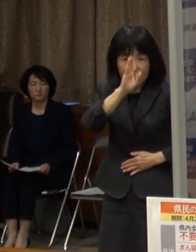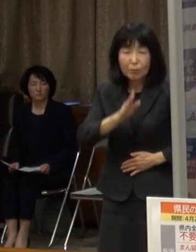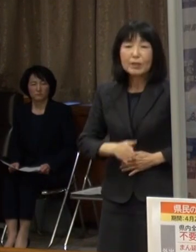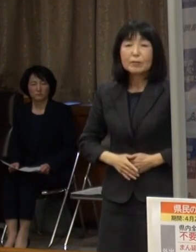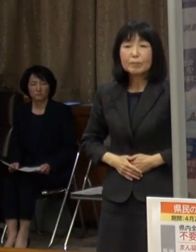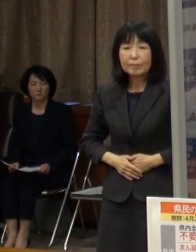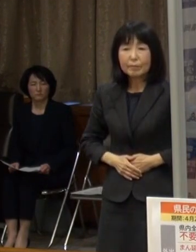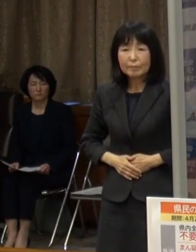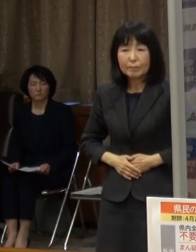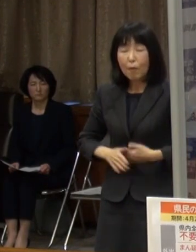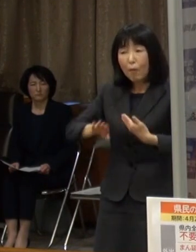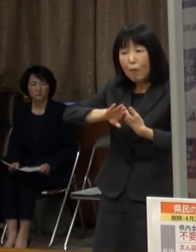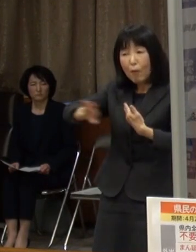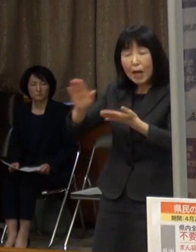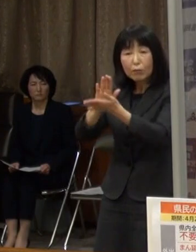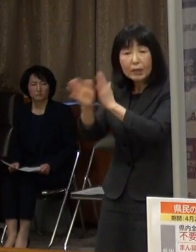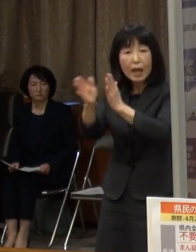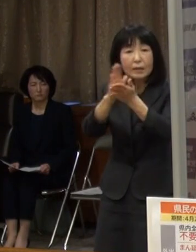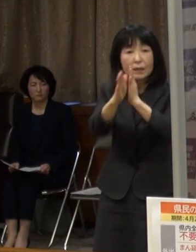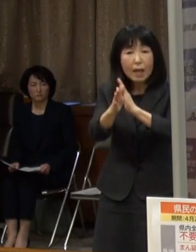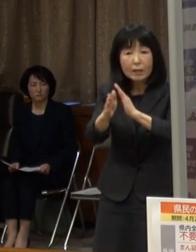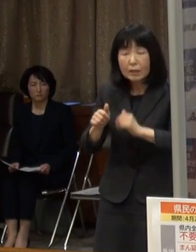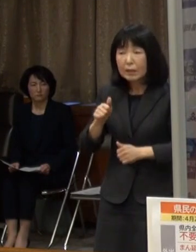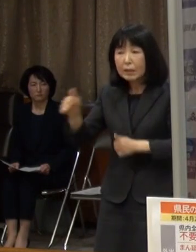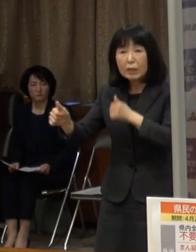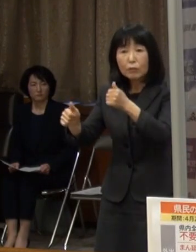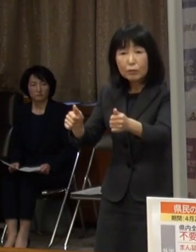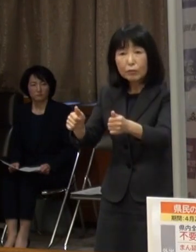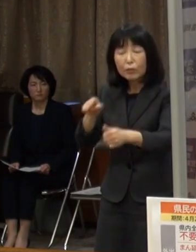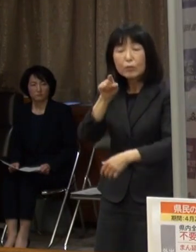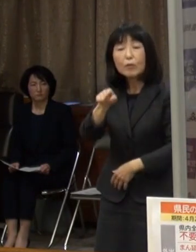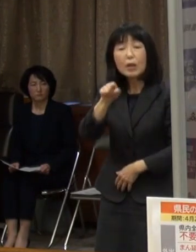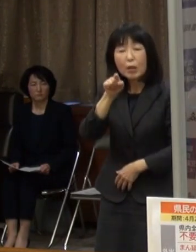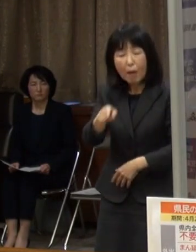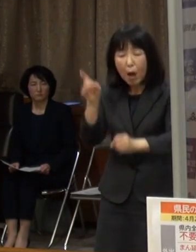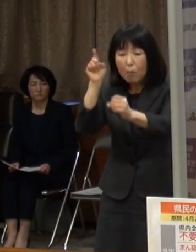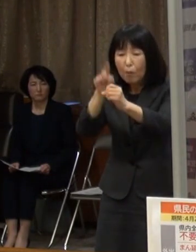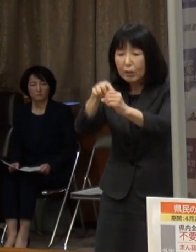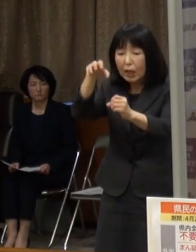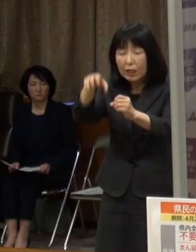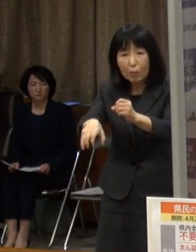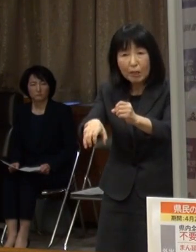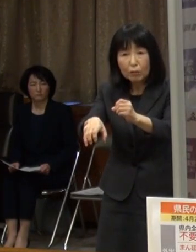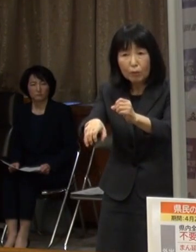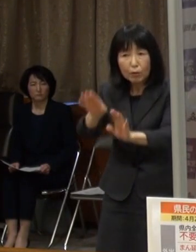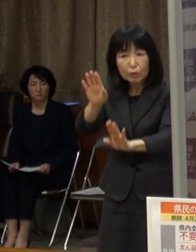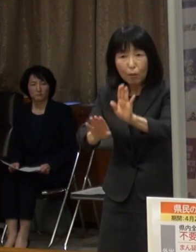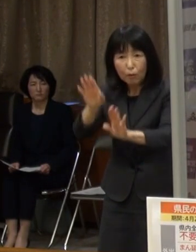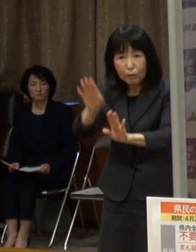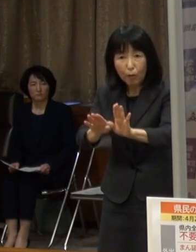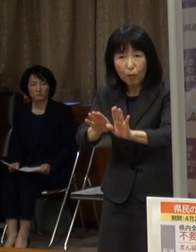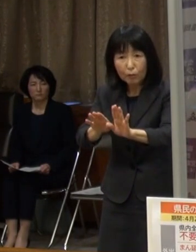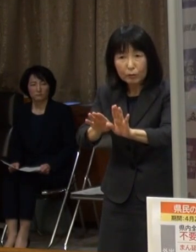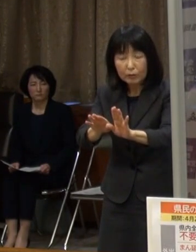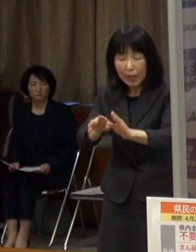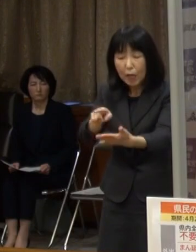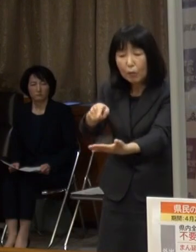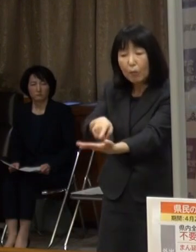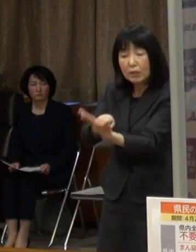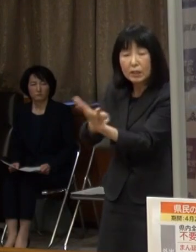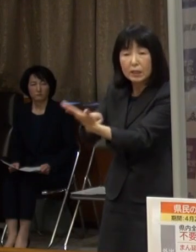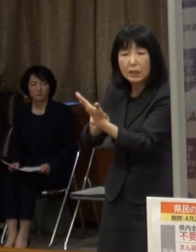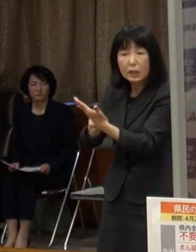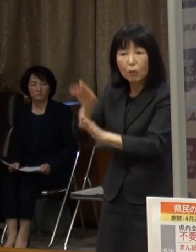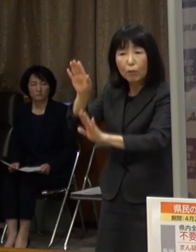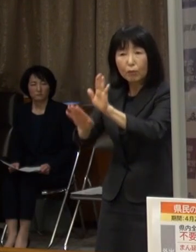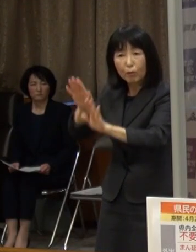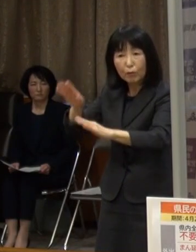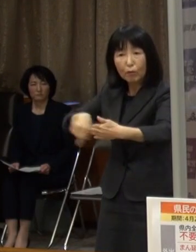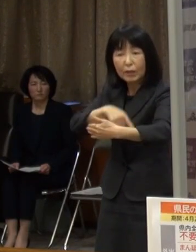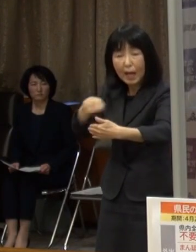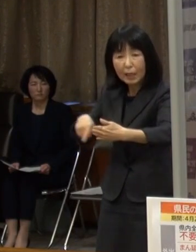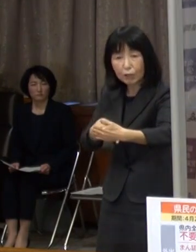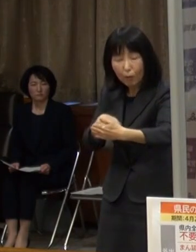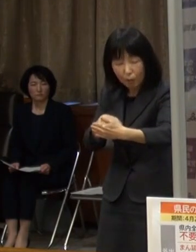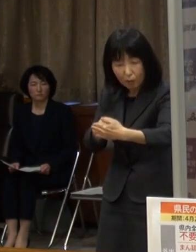県をまたいだ移動については 目的地の感染状況や自治体からの呼びかけをよく確認して慎重に判断してください